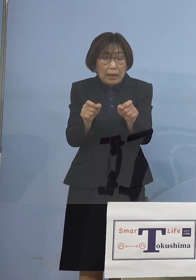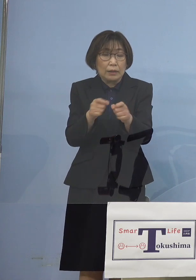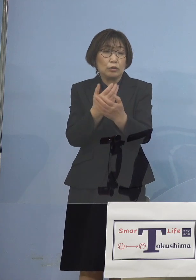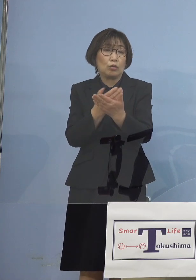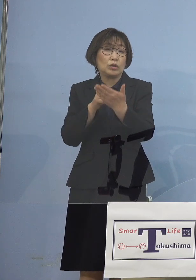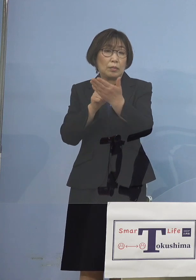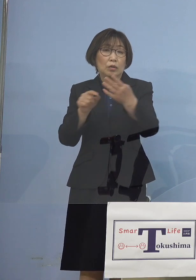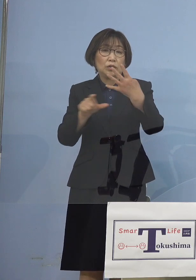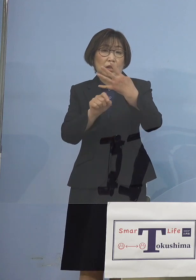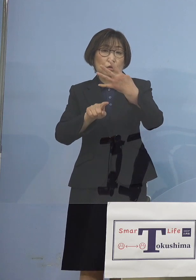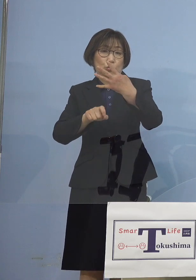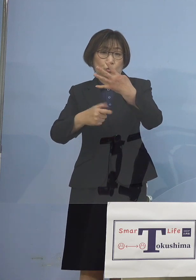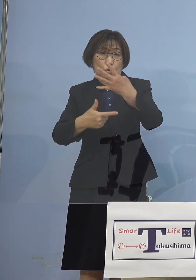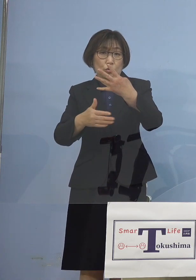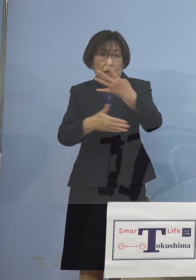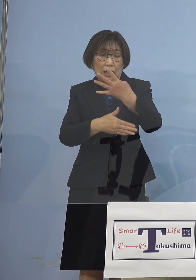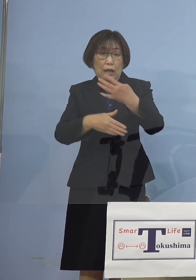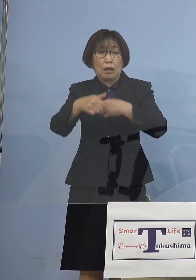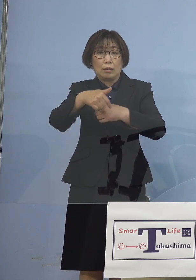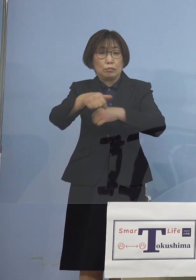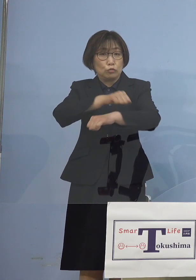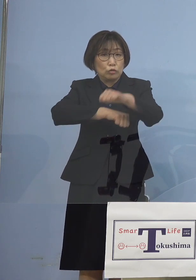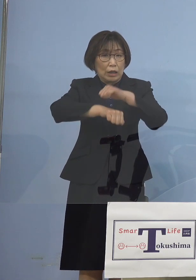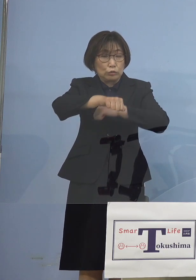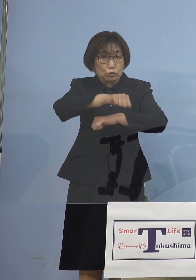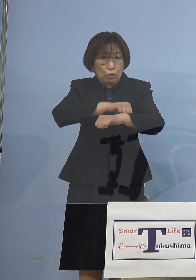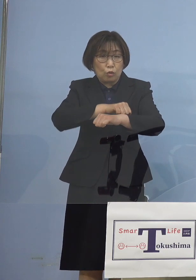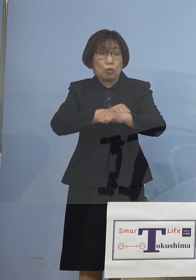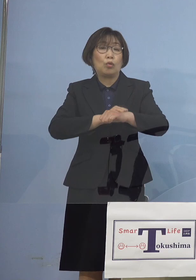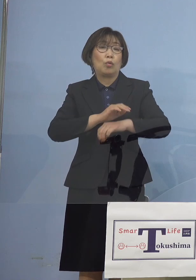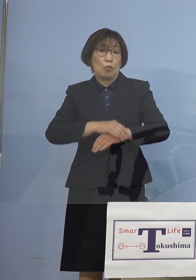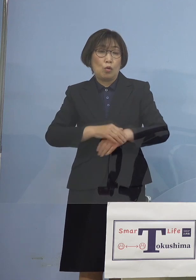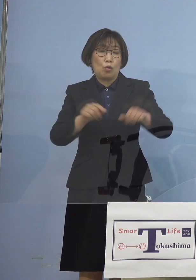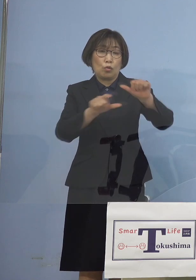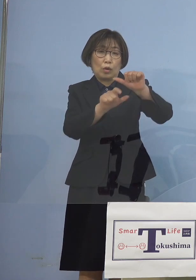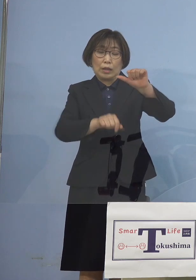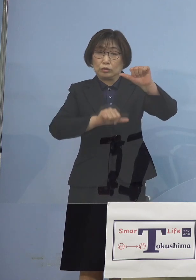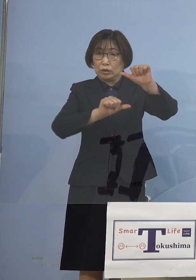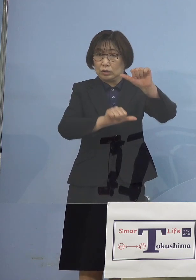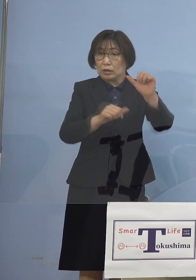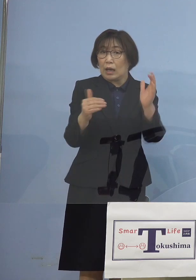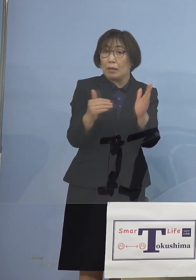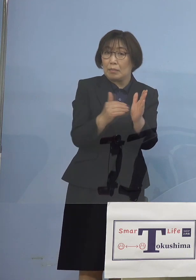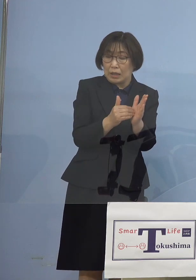部活動も 4月27日から5月5日までは休止まですると